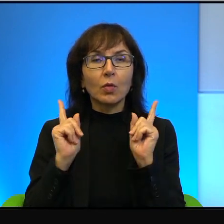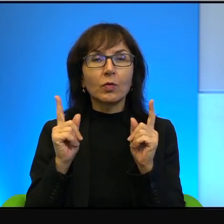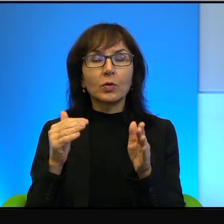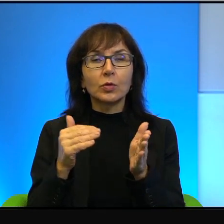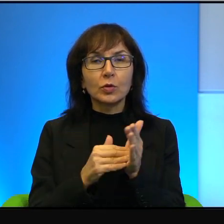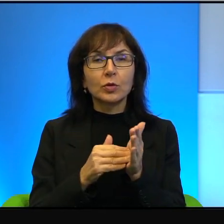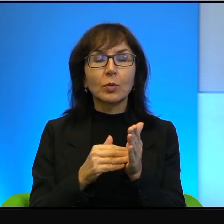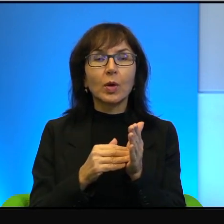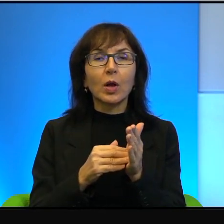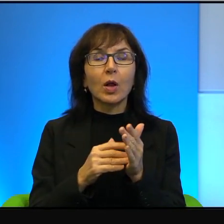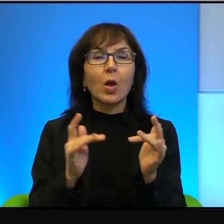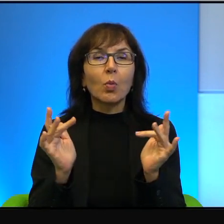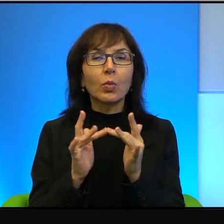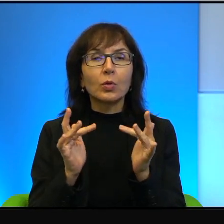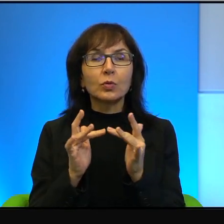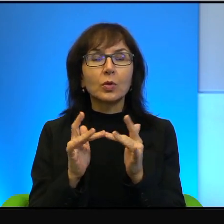dogadać, bo inaczej się po prostu nie da.